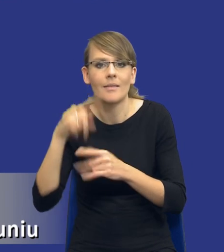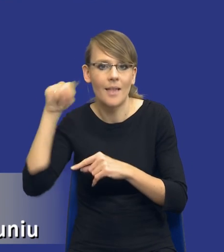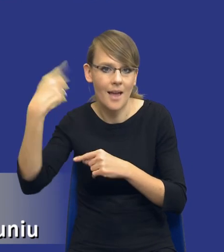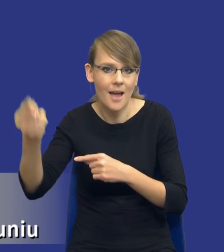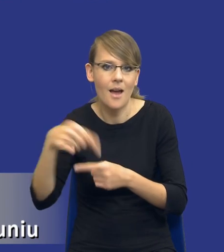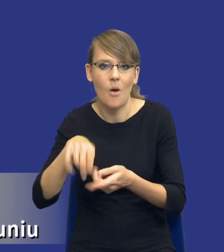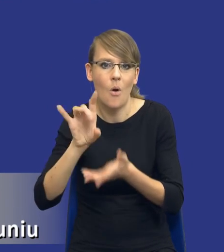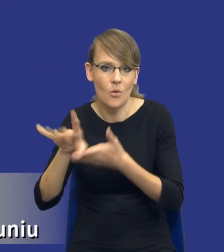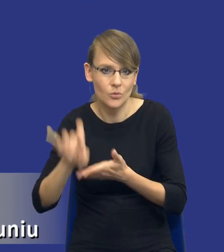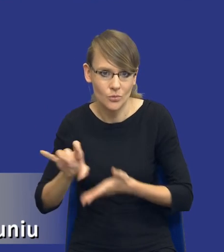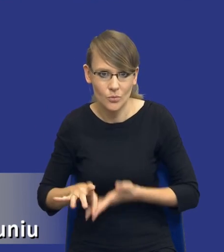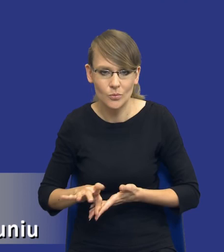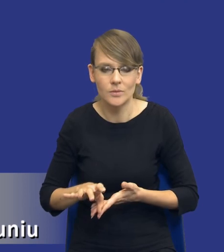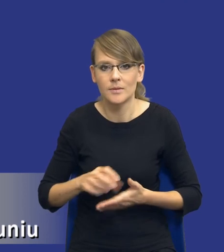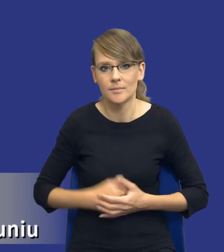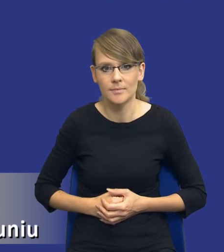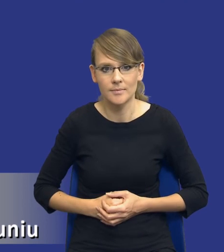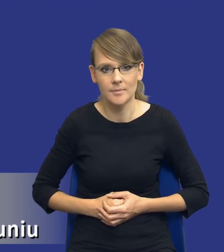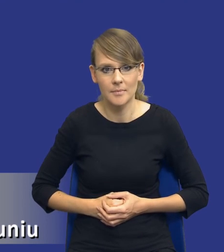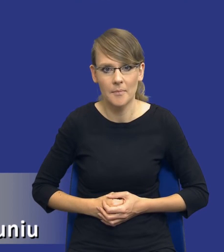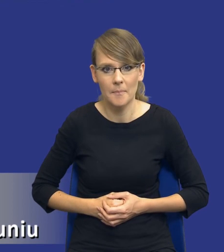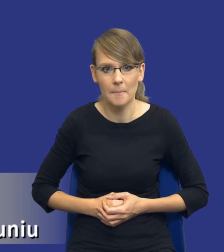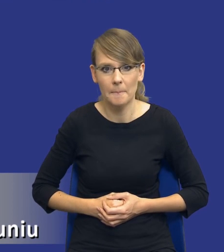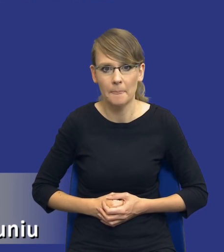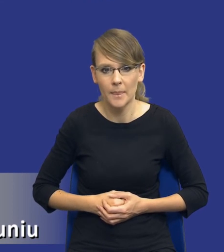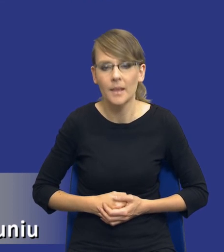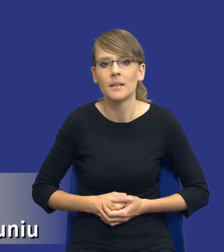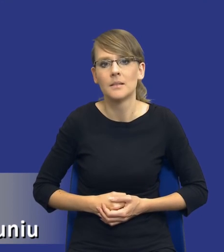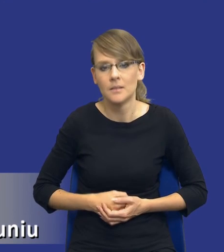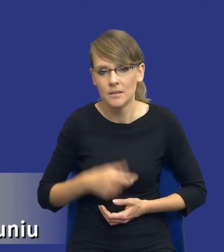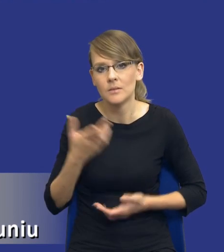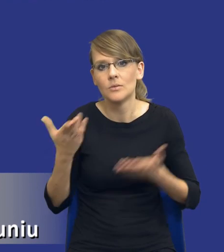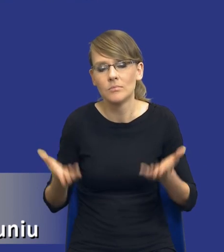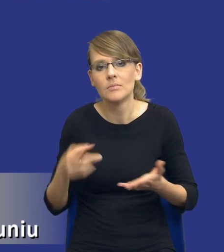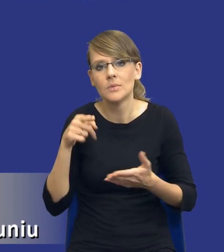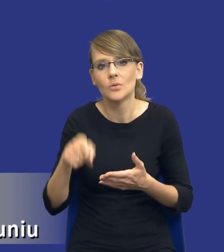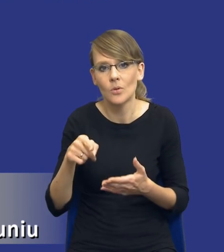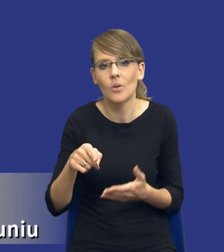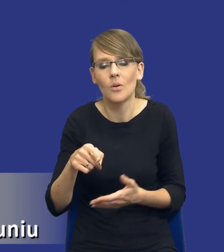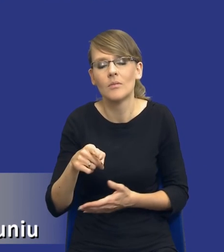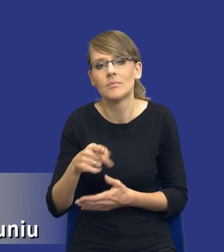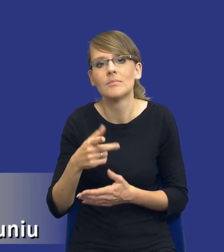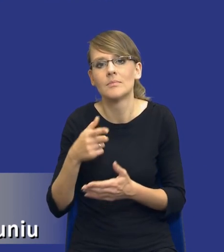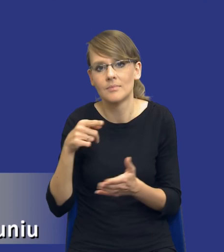kolejnym postępowaniu o udzielenie zamówienia publicznego i jakby to będzie ten element zarządzania ryzykiem,